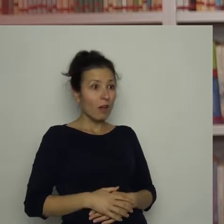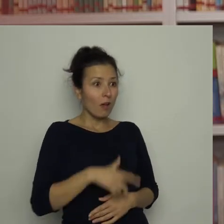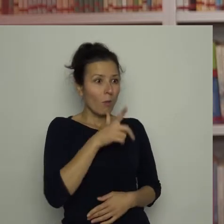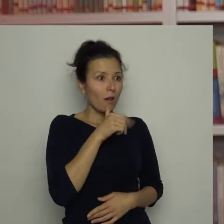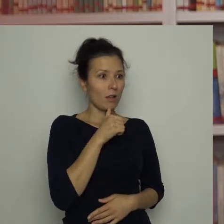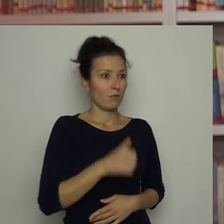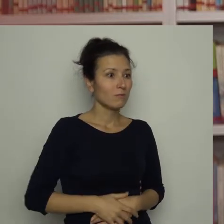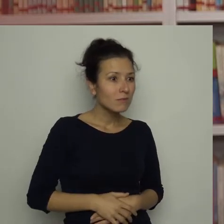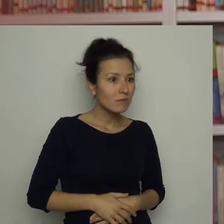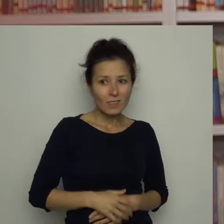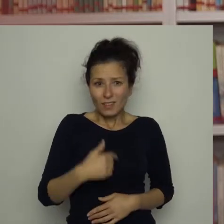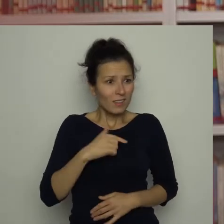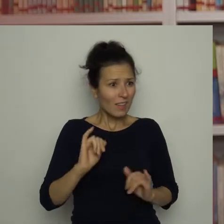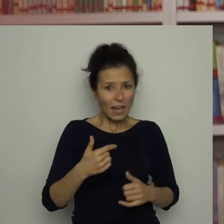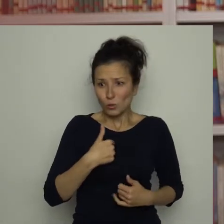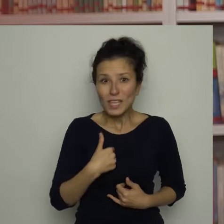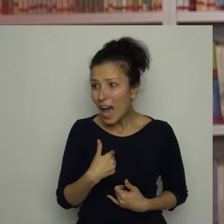Jak to ja? To naprawdę ja?